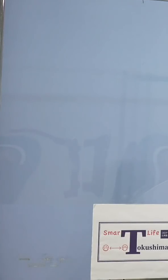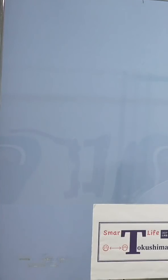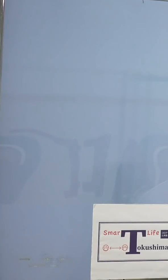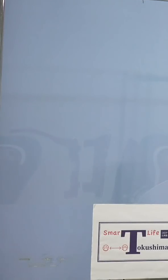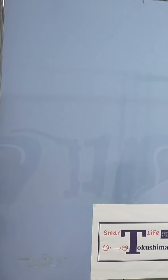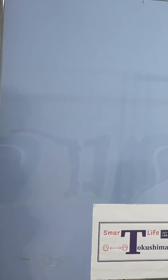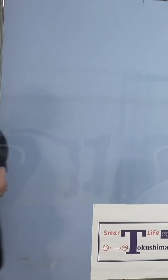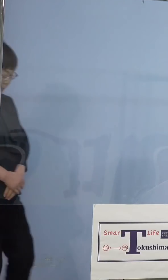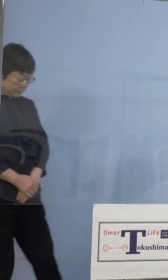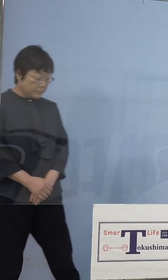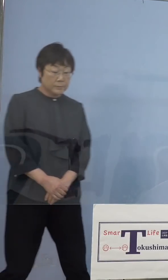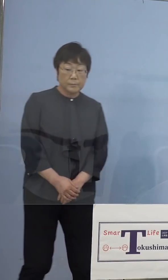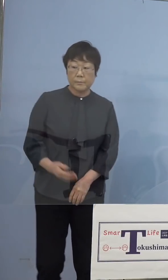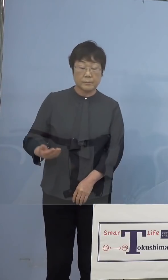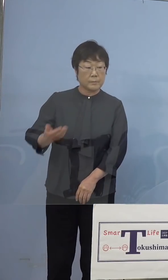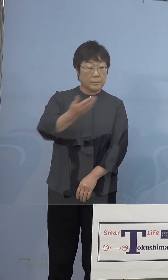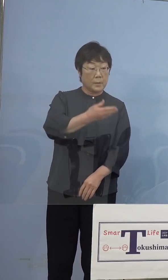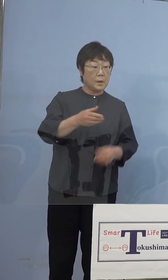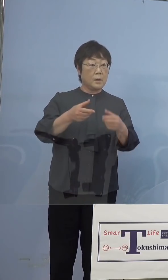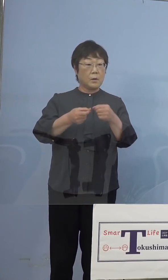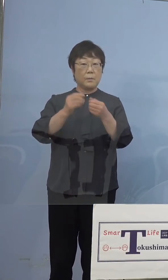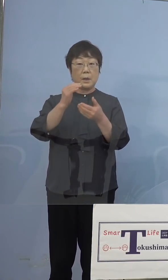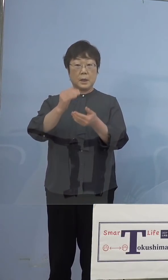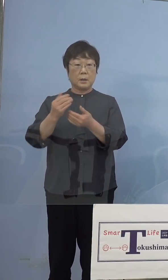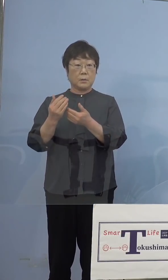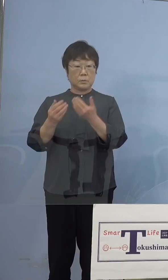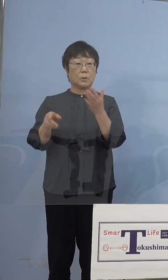（NHK） 細かい点も含めて確認を